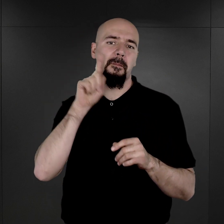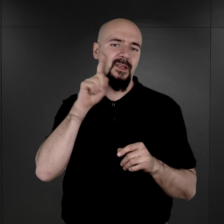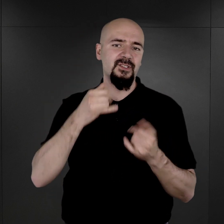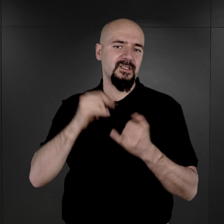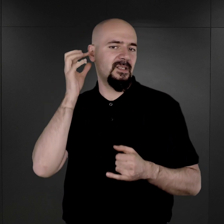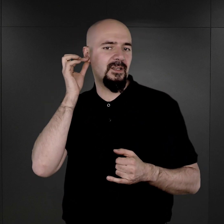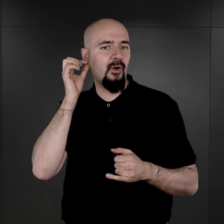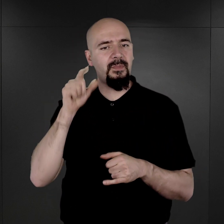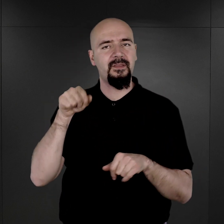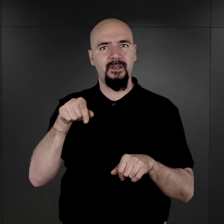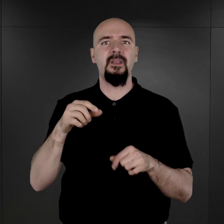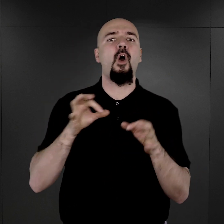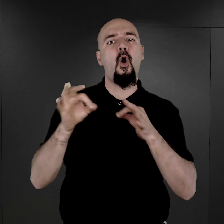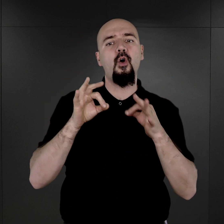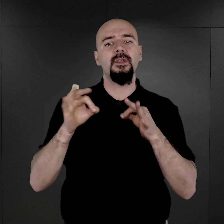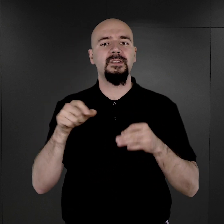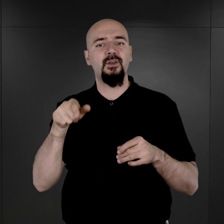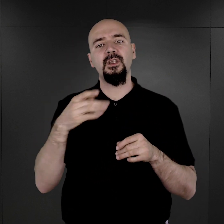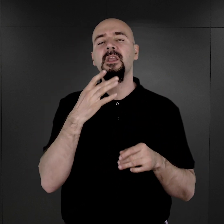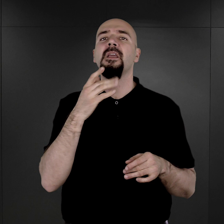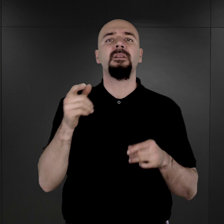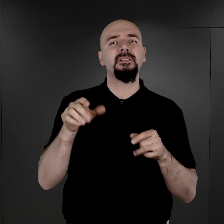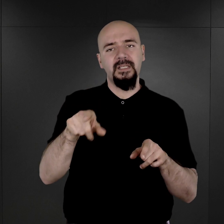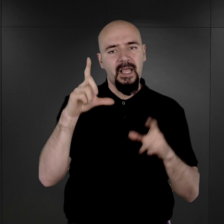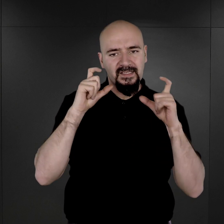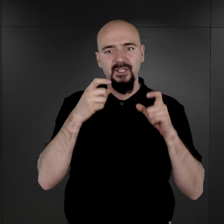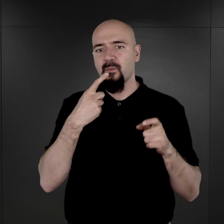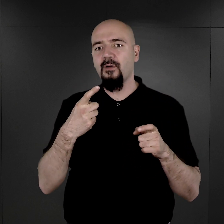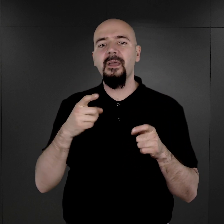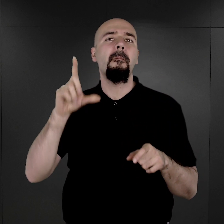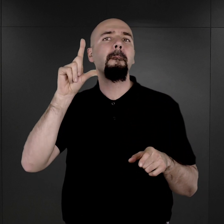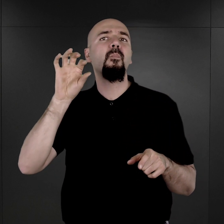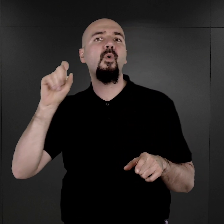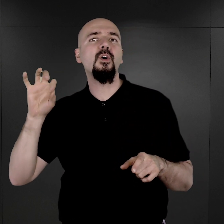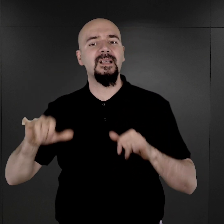O historii tych fotografii opowiada dr Wojciech Płosa, kierownik Archiwum Miejsca Pamięci.